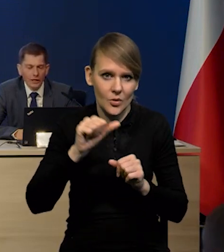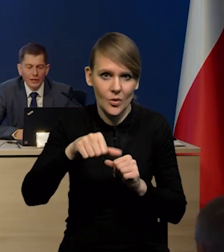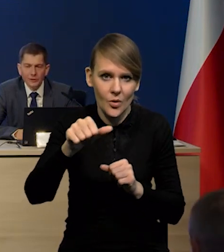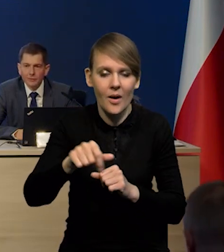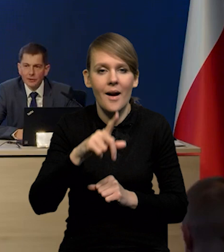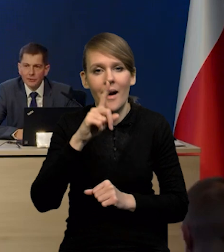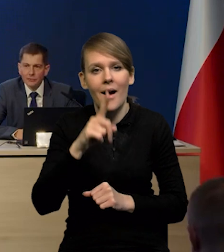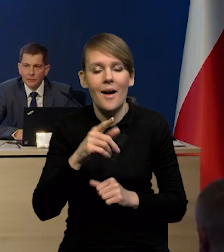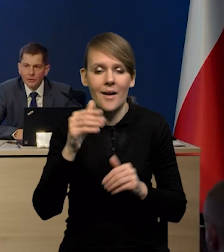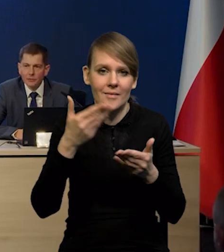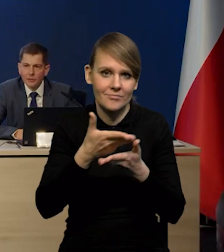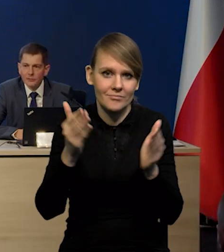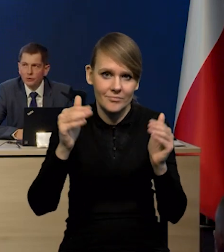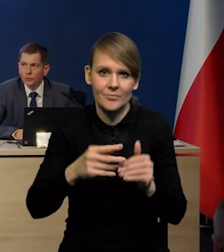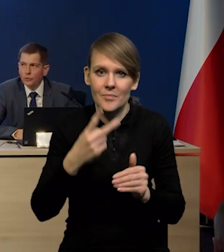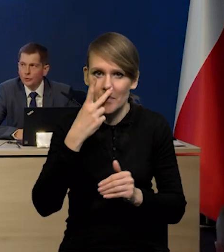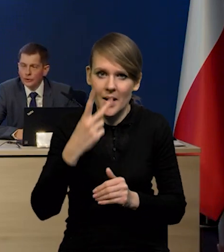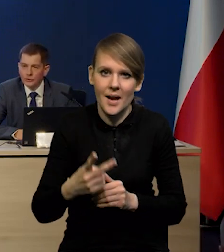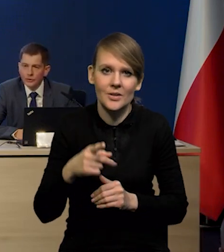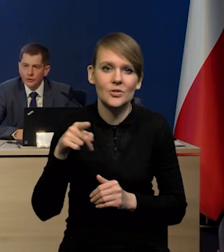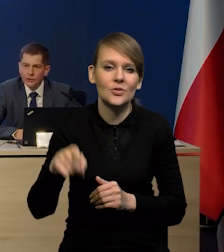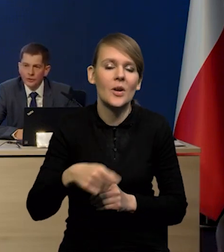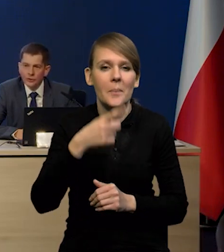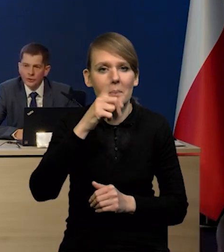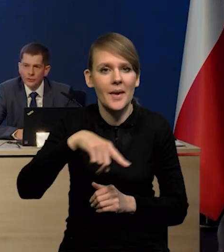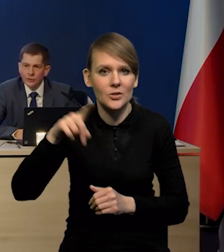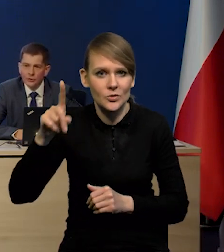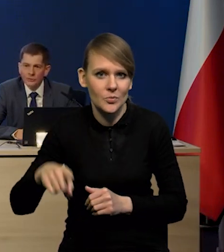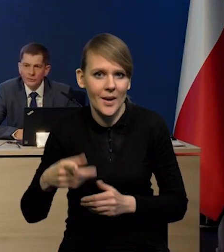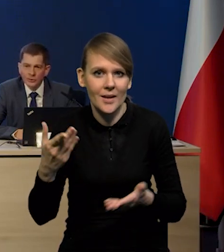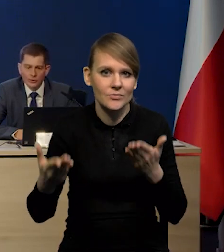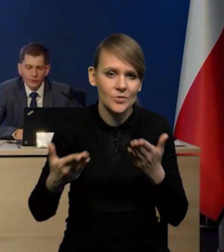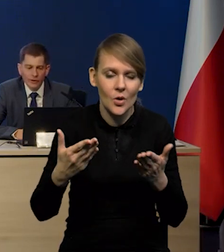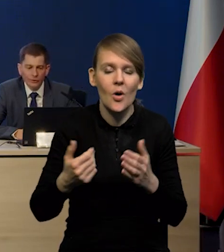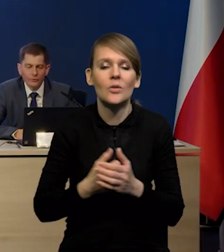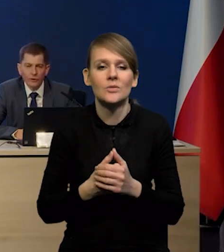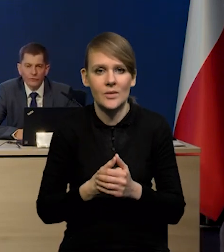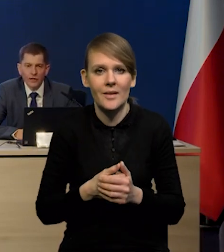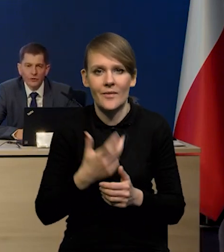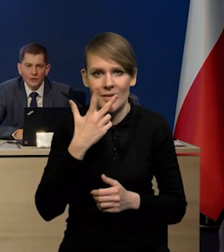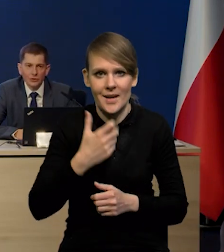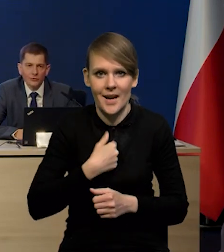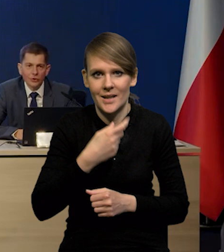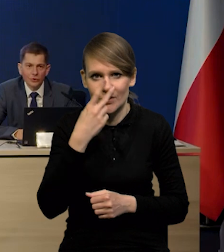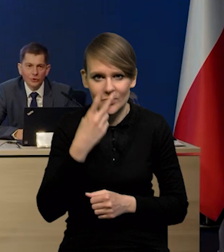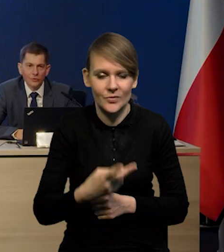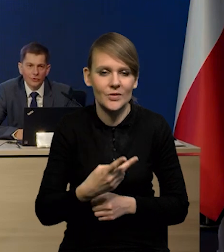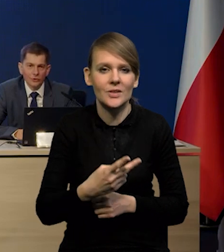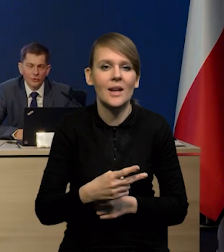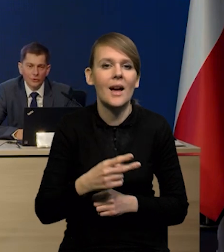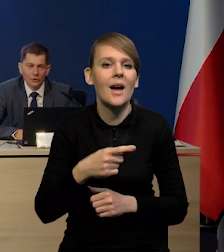ale jeżeli popatrzą Państwo na to drugie ujęcie, czyli taki miesiąc do miesiąca po sezonowaniu, to widać wyraźnie, że te wzrosty miesiąc do miesiąca